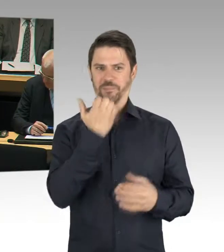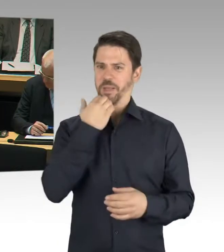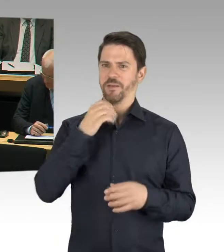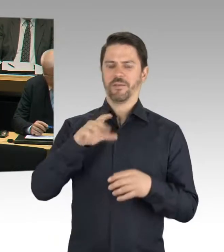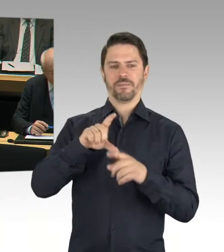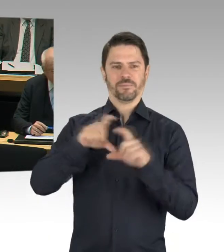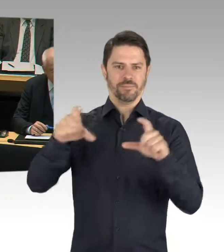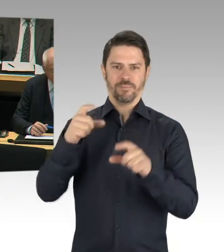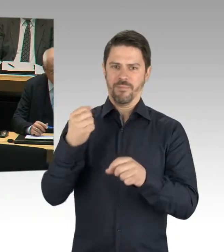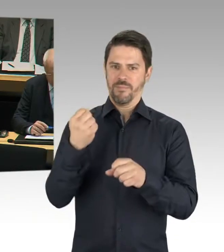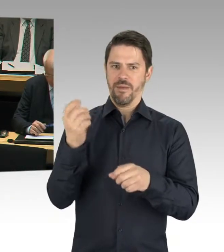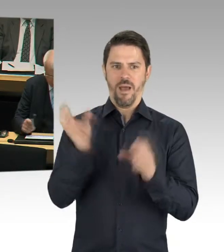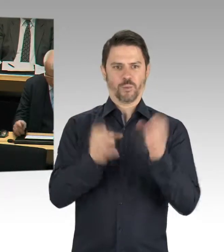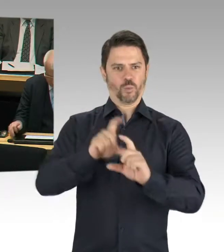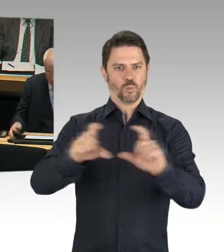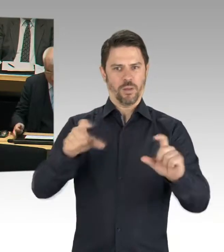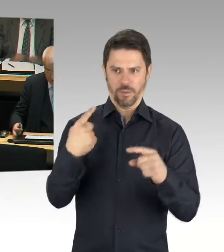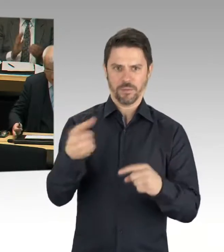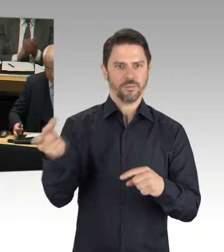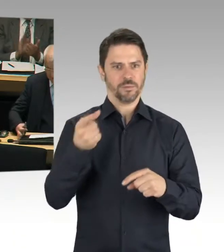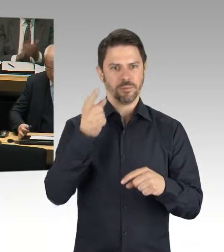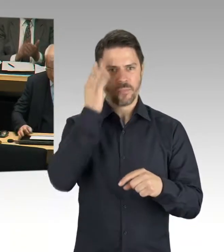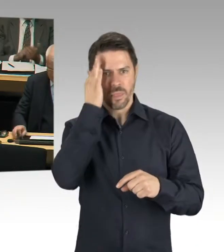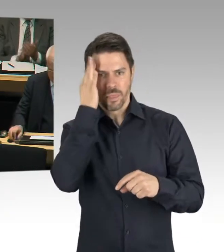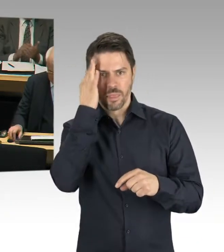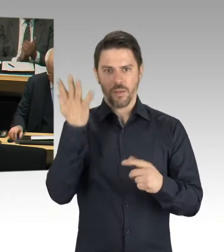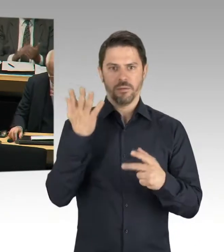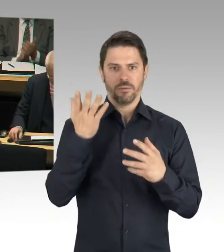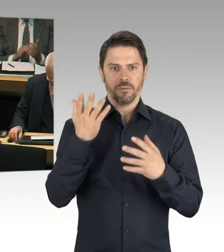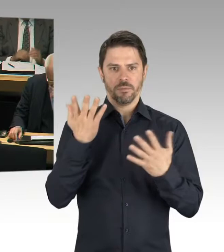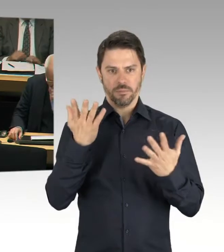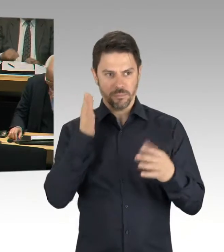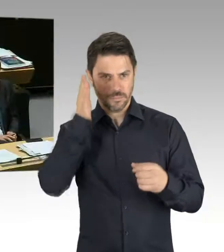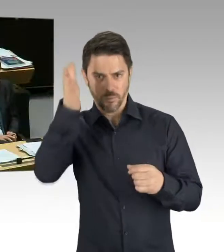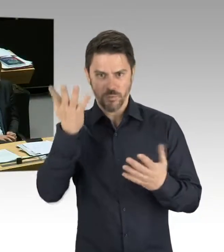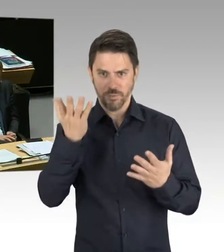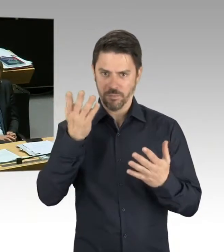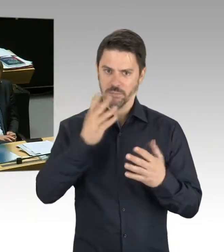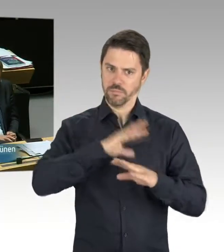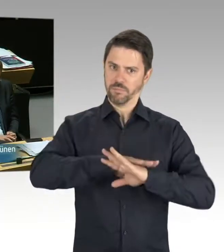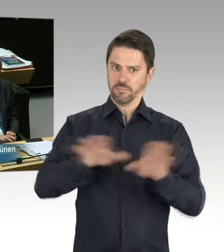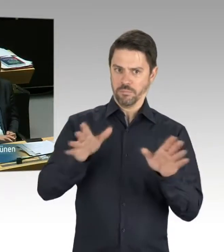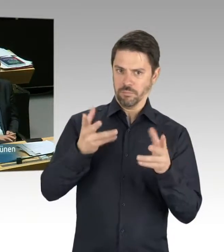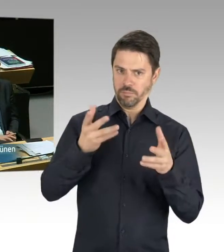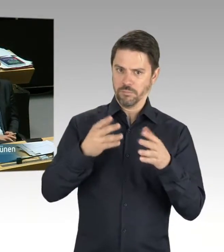(Präsidium) Frau Senatorin. Bitte schön, Sie haben das Wort. (Rednerwechsel) Sehr geehrte Frau Präsidentin, sehr geehrter Herr Abgeordneter, ich habe ja nur bedauert, dass ich leider Ihrem Ansinnen nicht nachfolgen konnte,